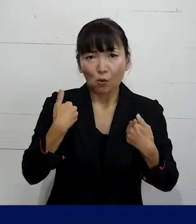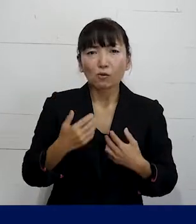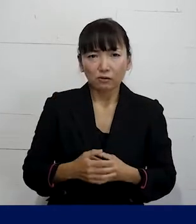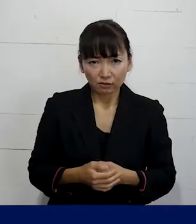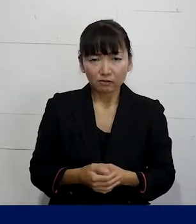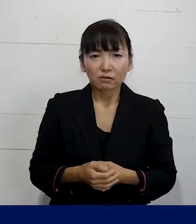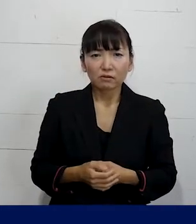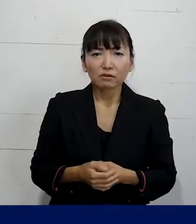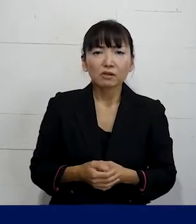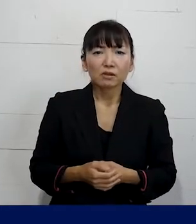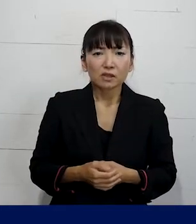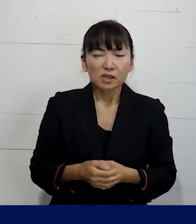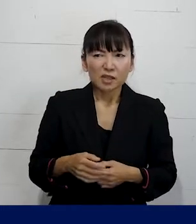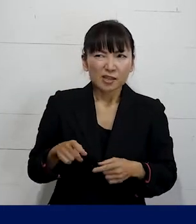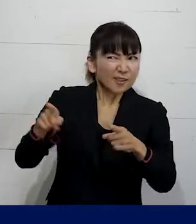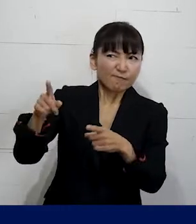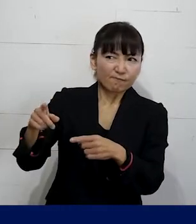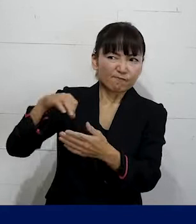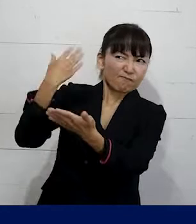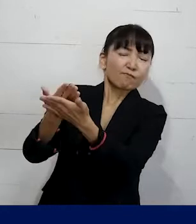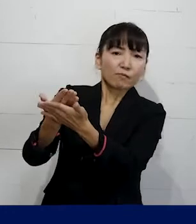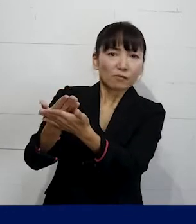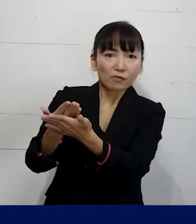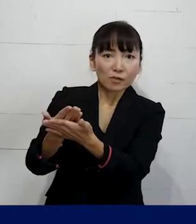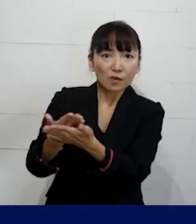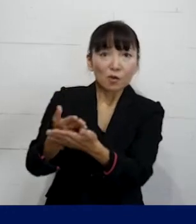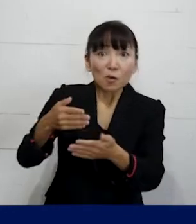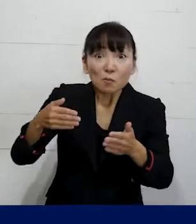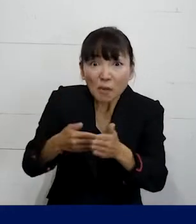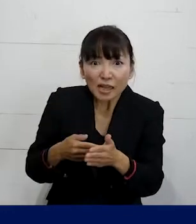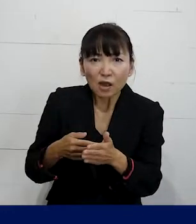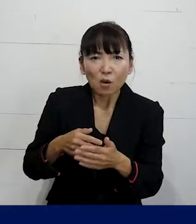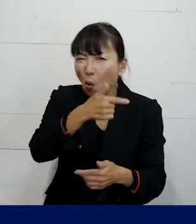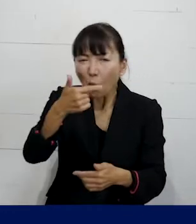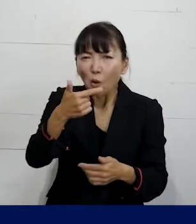強く責任を取れとかお金を払えみたいな 要求はできないとしても